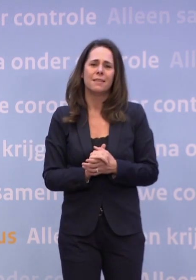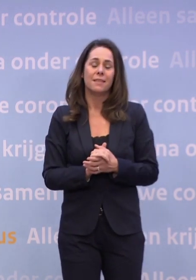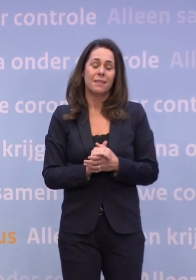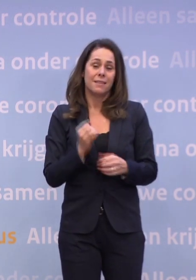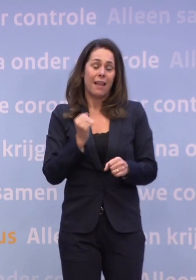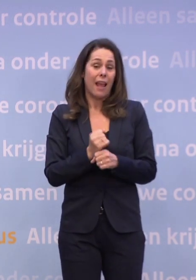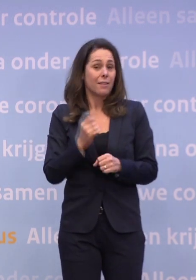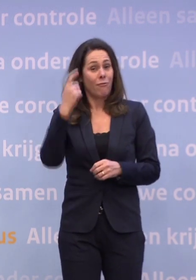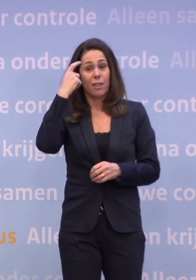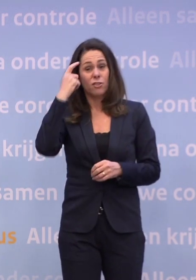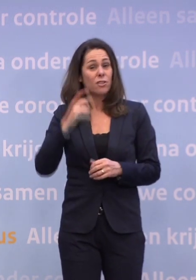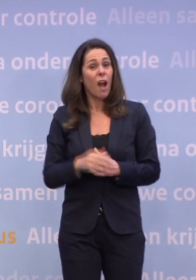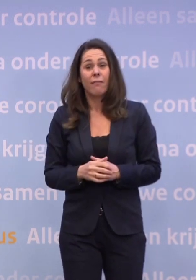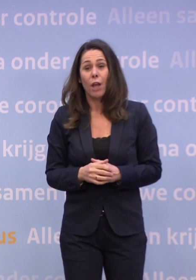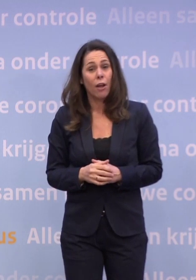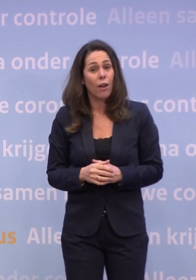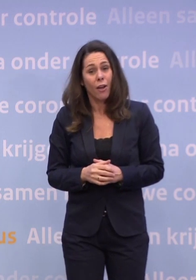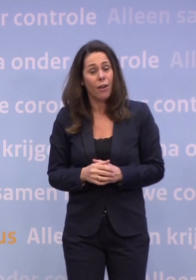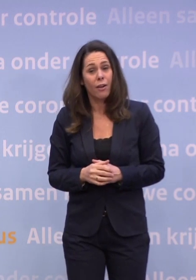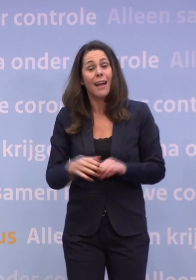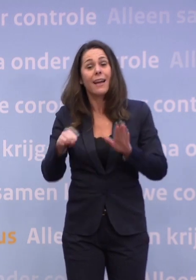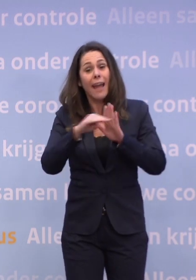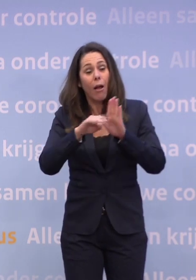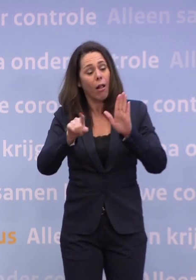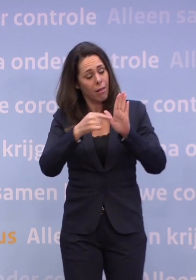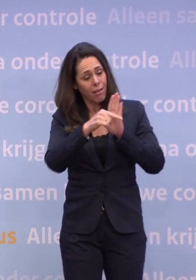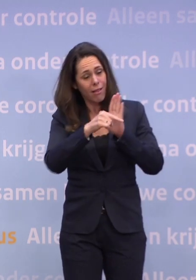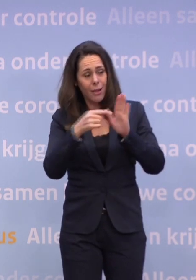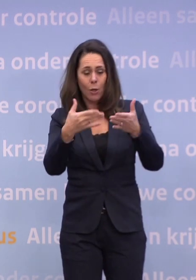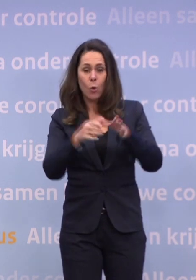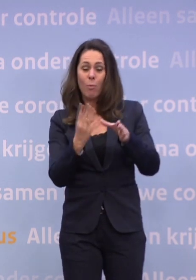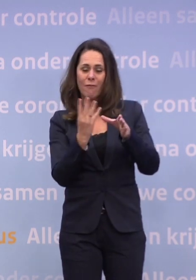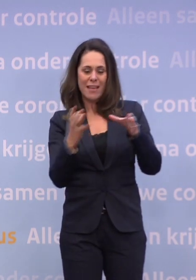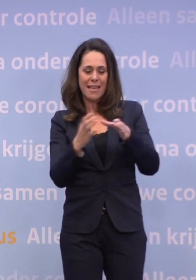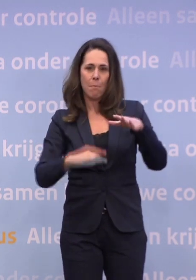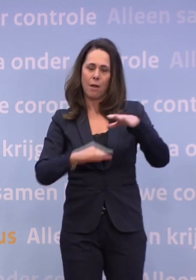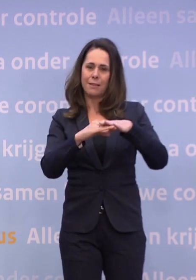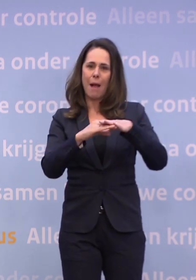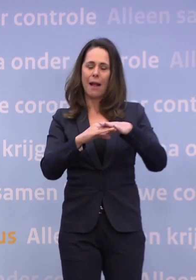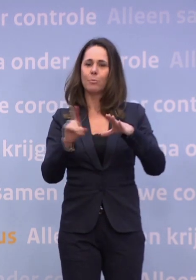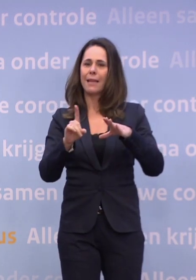De regel is: probeer nou niet in grotere groepen dan vier bij elkaar te komen. En het organiseren van kerstborrels hoort daar echt niet bij.